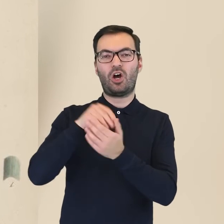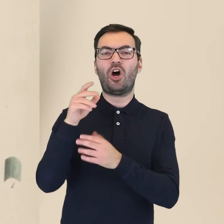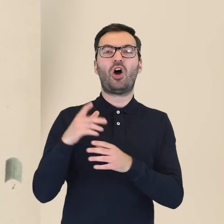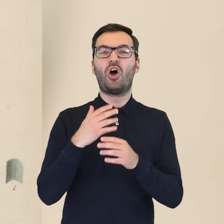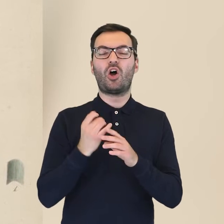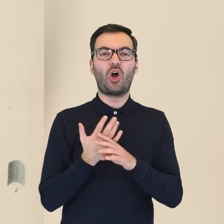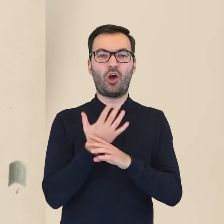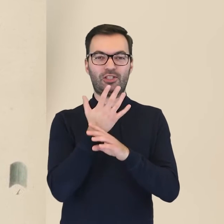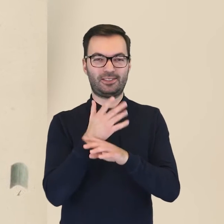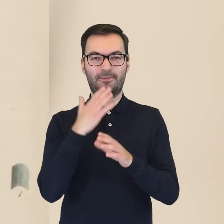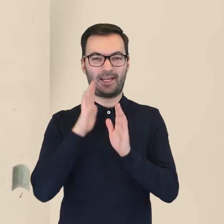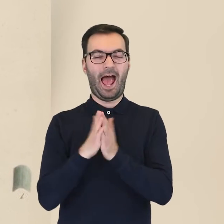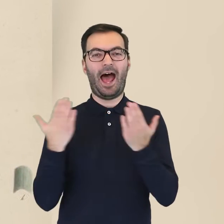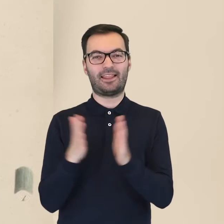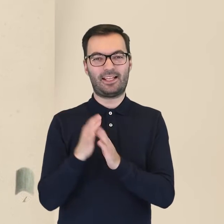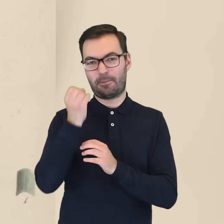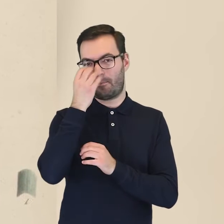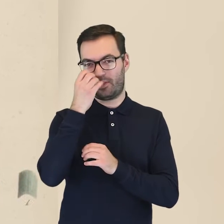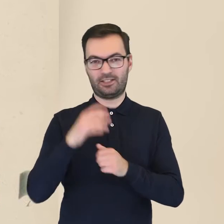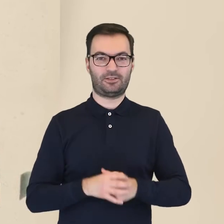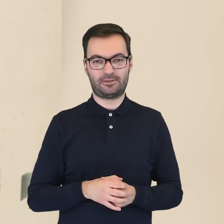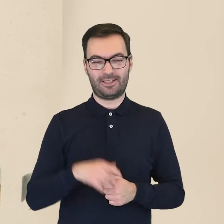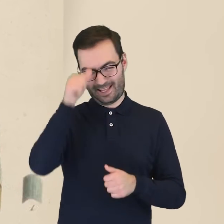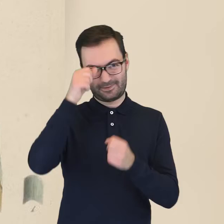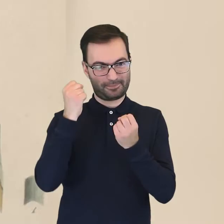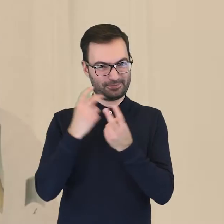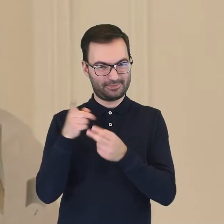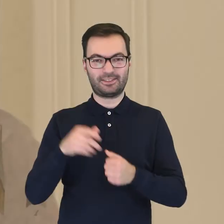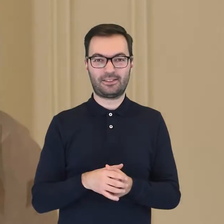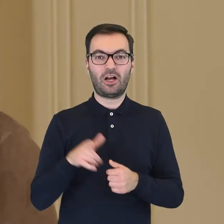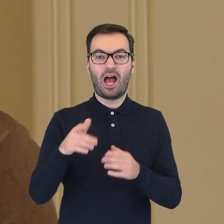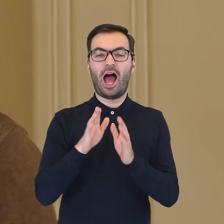zawarte w atlasie botanicznym o tej samej nazwie. Atlas ten stanowi zbiór